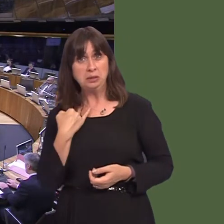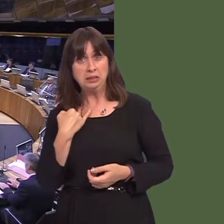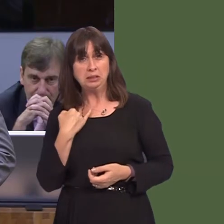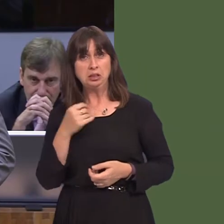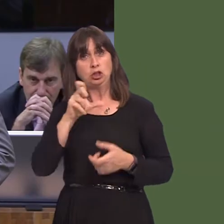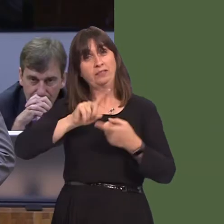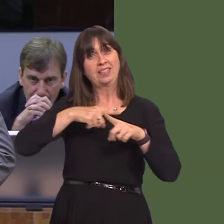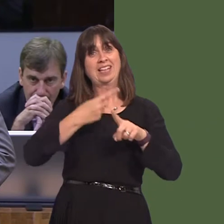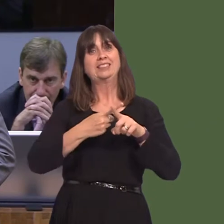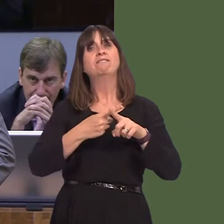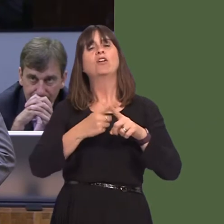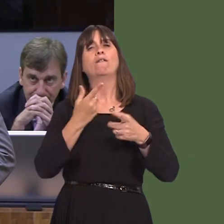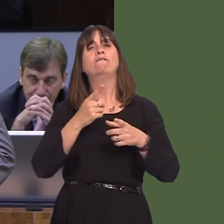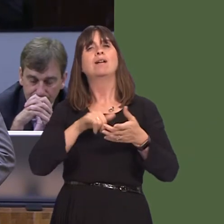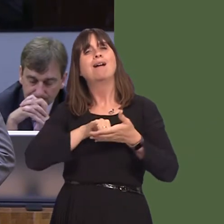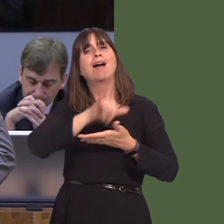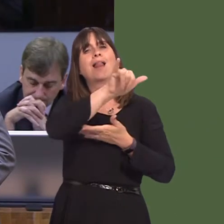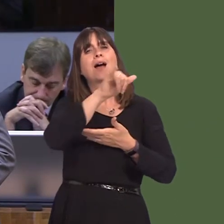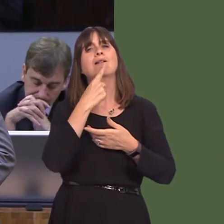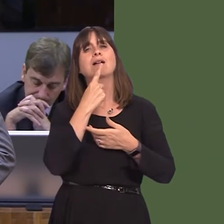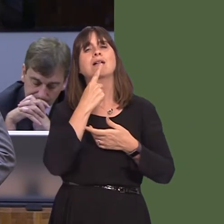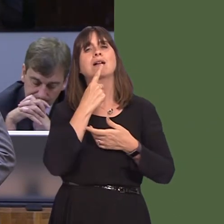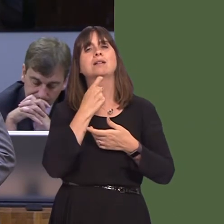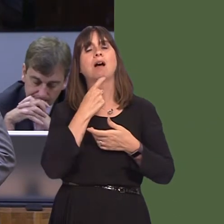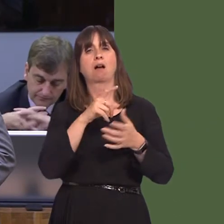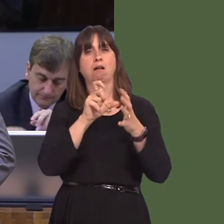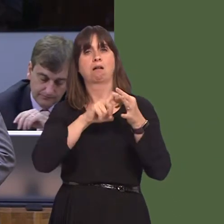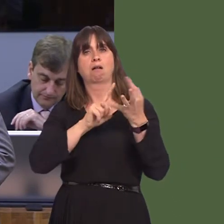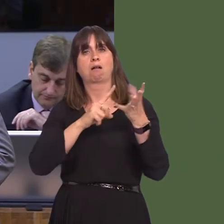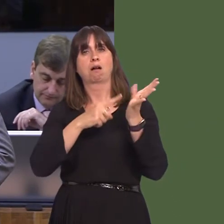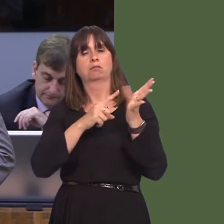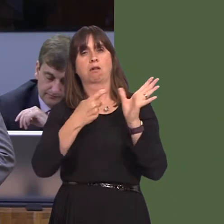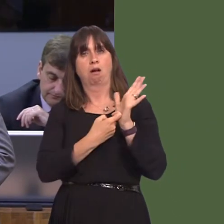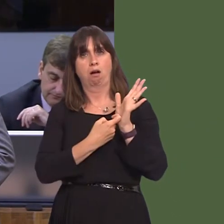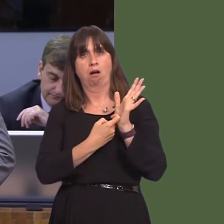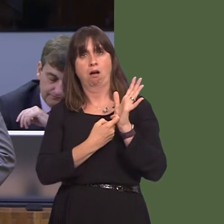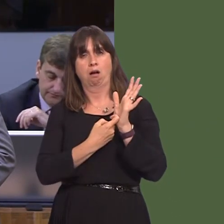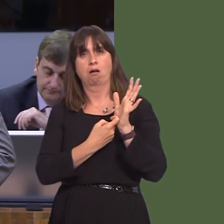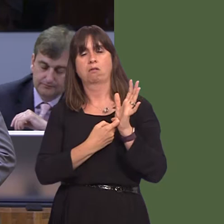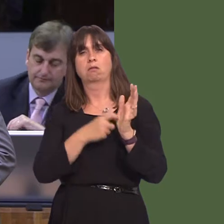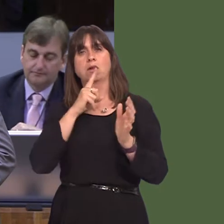executive of Qatar airlines made some very unhelpful and disparaging remarks about whether